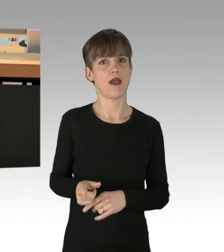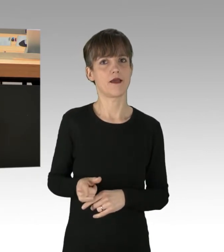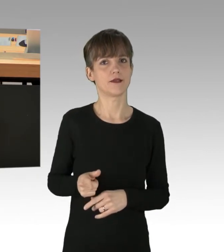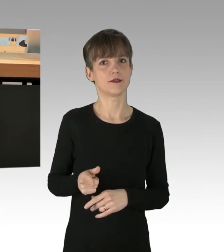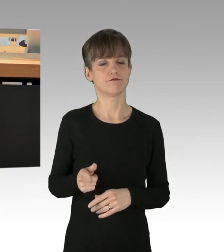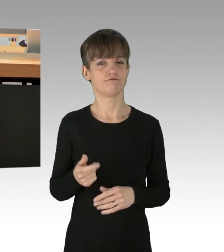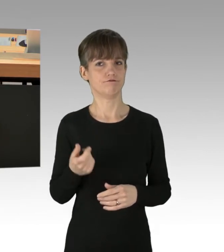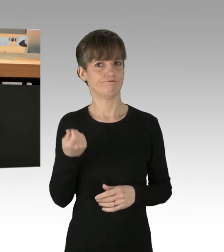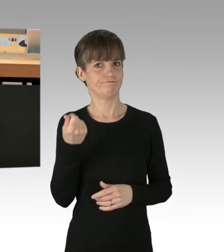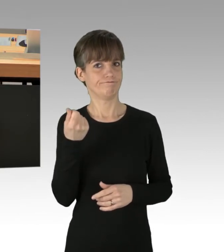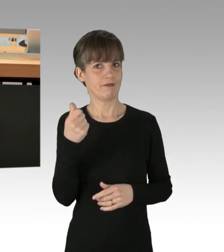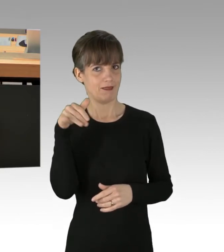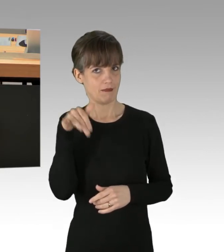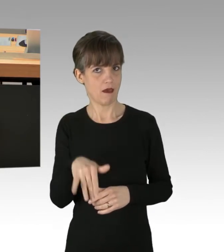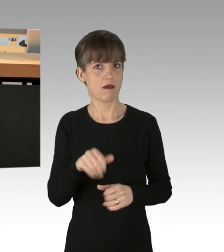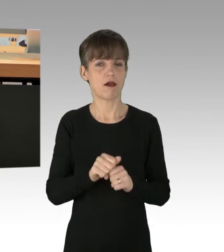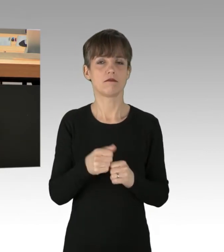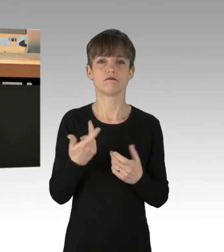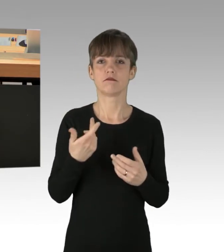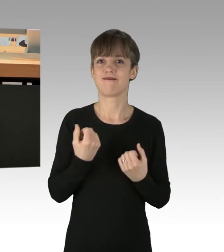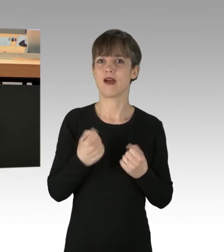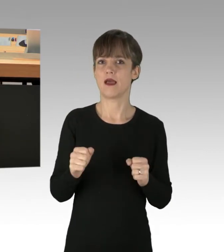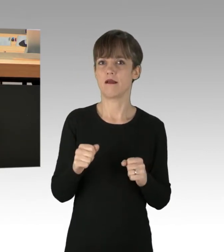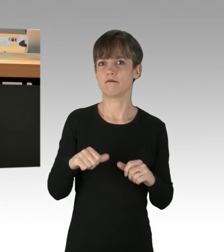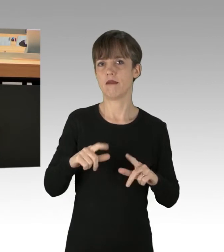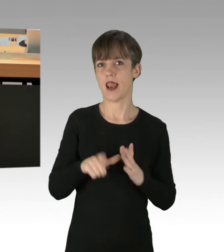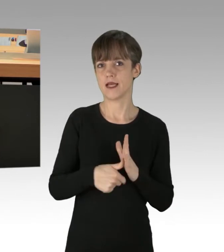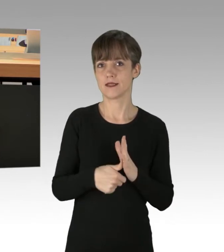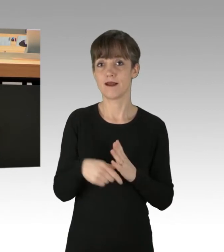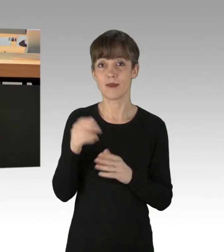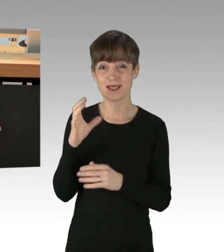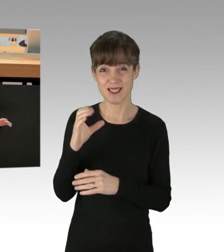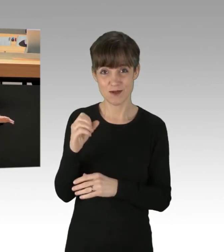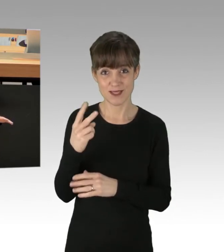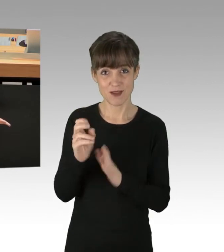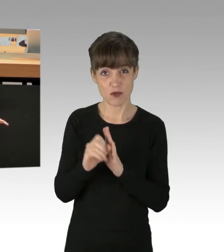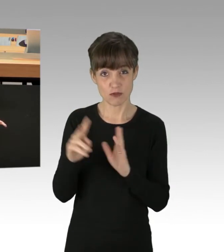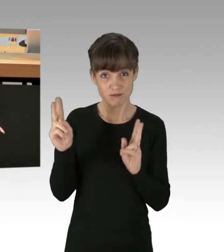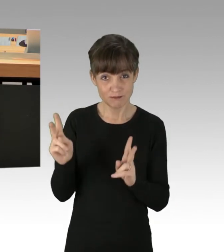Der Ausstoß des CO2 sinkt aber trotzdem kaum, im Gegenteil. Er steigt weltweit.